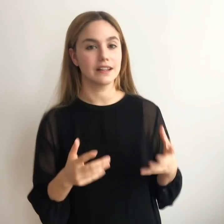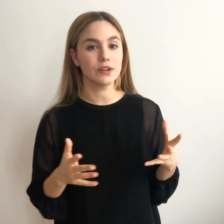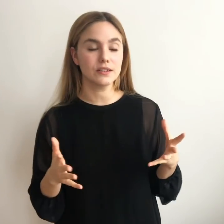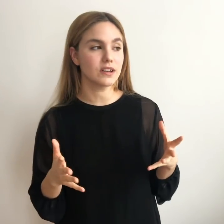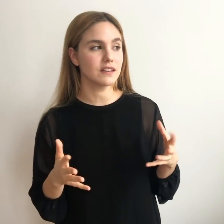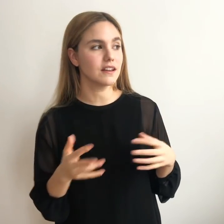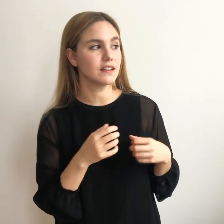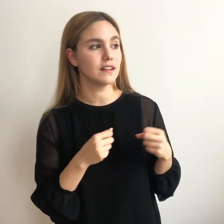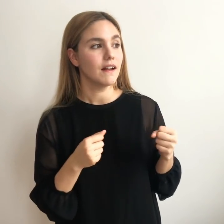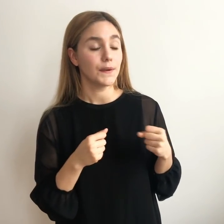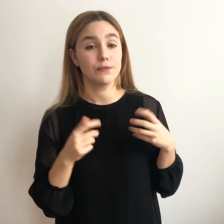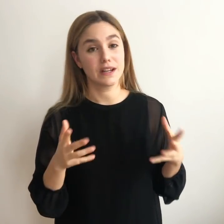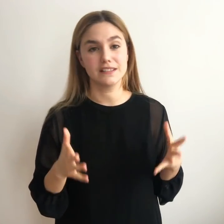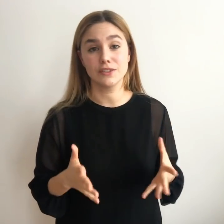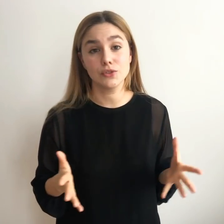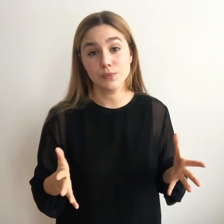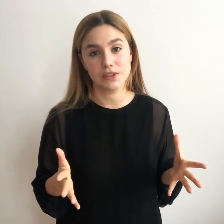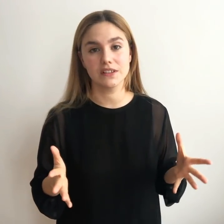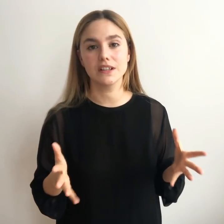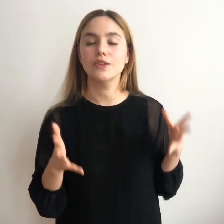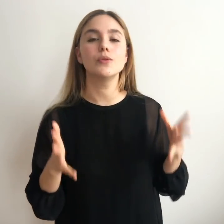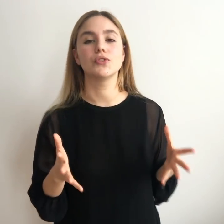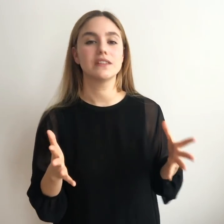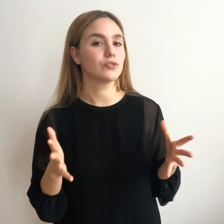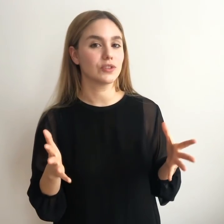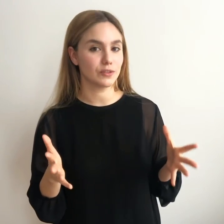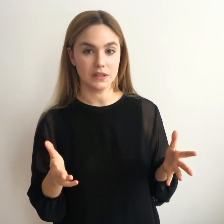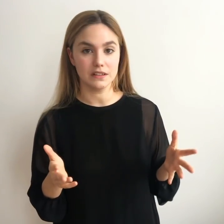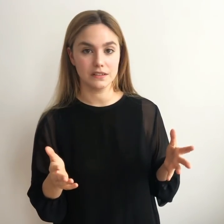y no acabar tirando la toalla y fracasando, por así decirlo, como tantas otras veces.